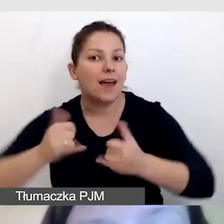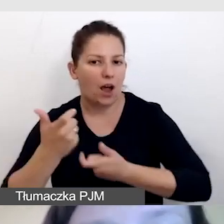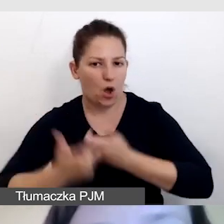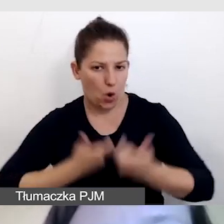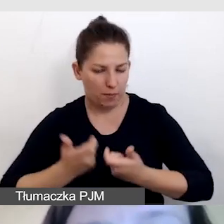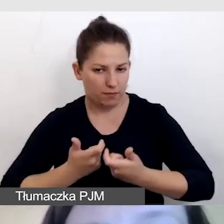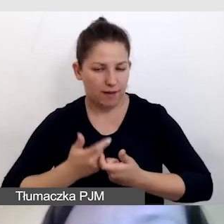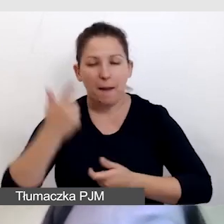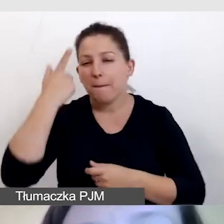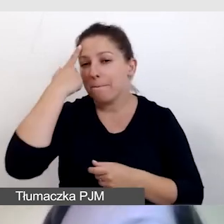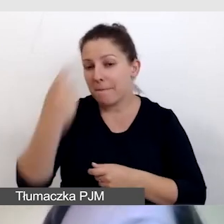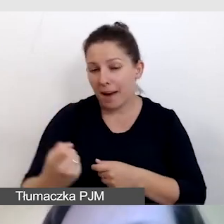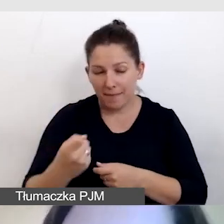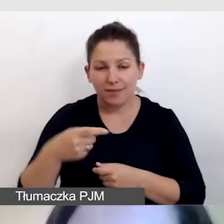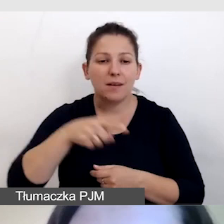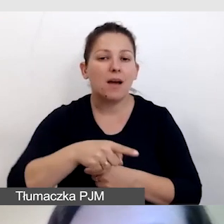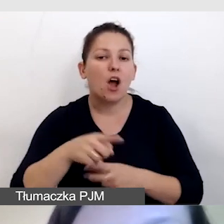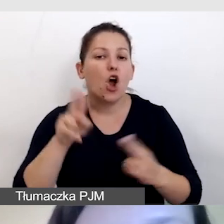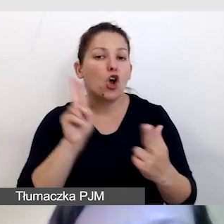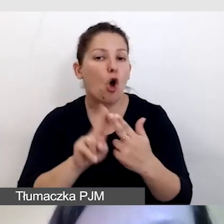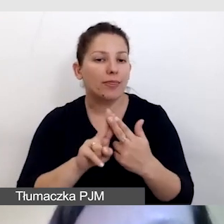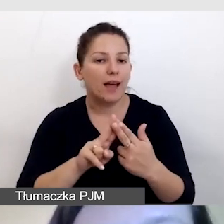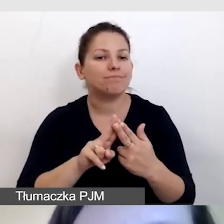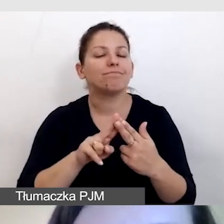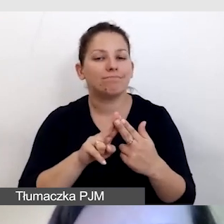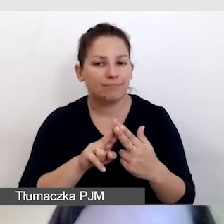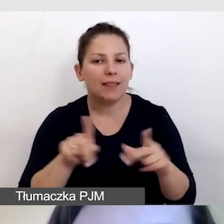Pamiętamy o tym, by kontakt był również w kilku formatach,